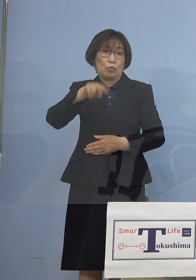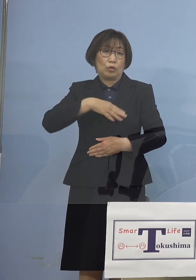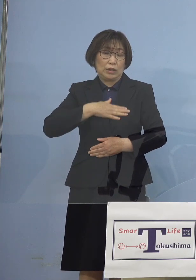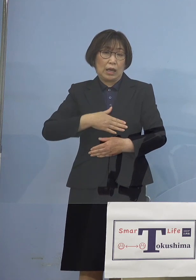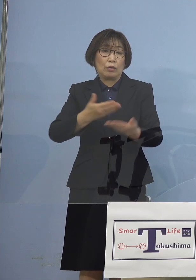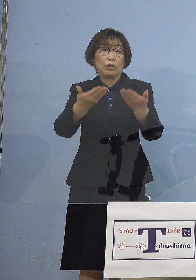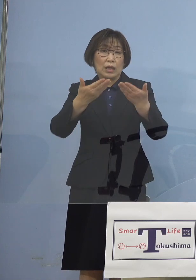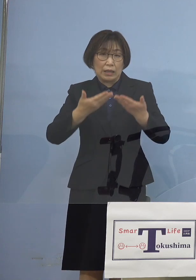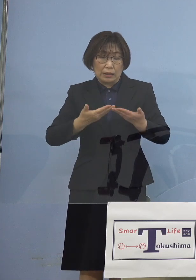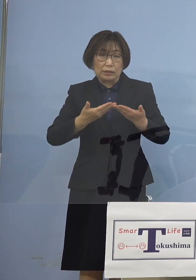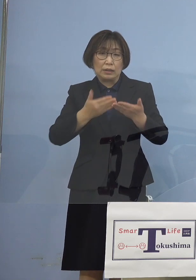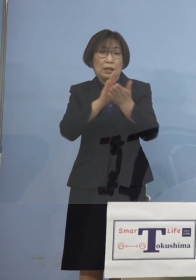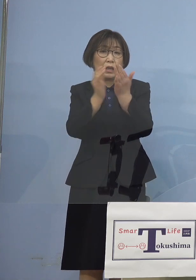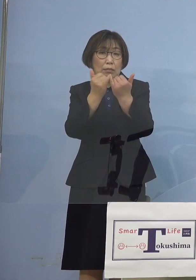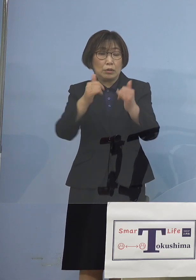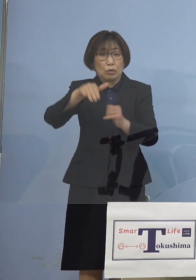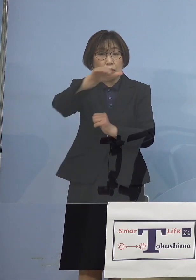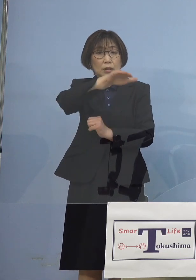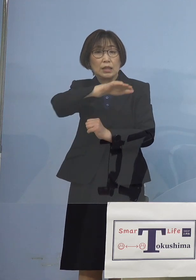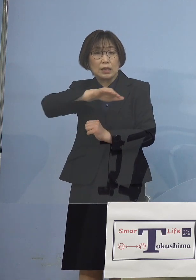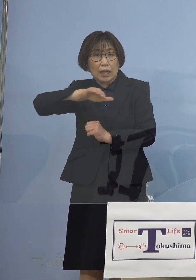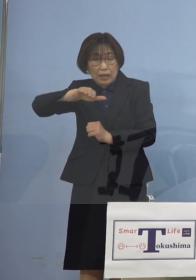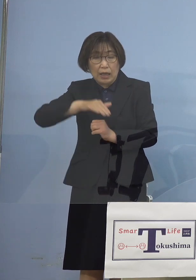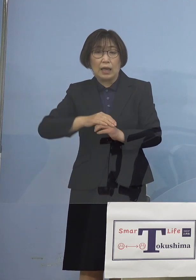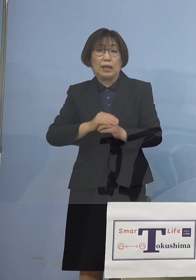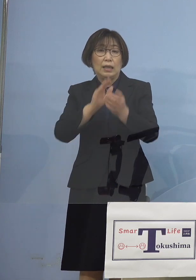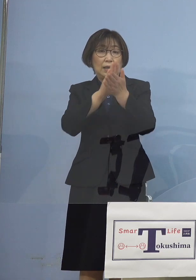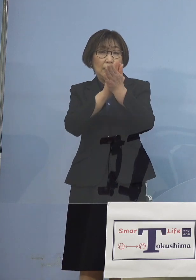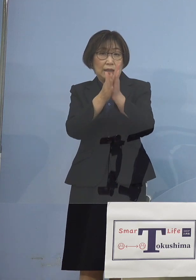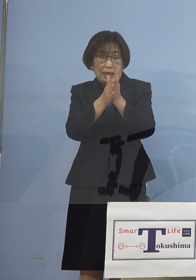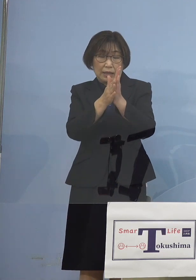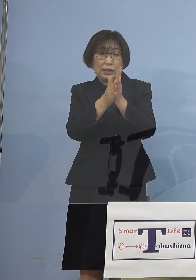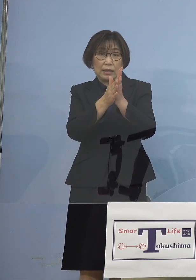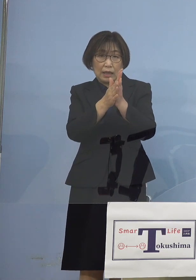県民の皆様方が 県が打ち出している対策、施策に